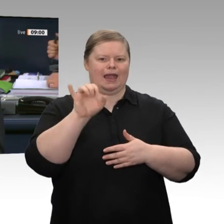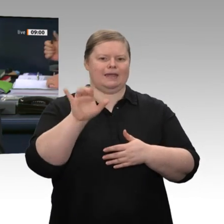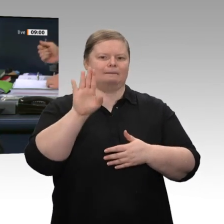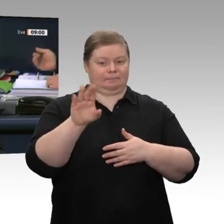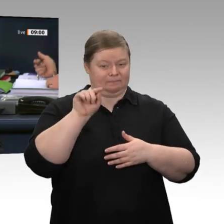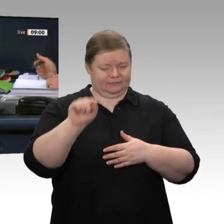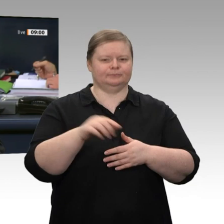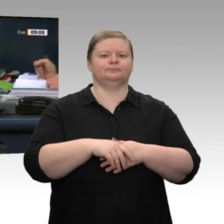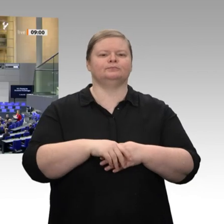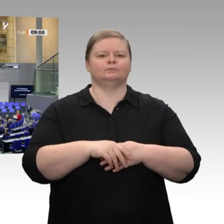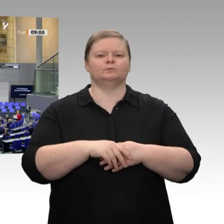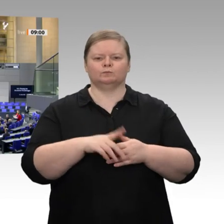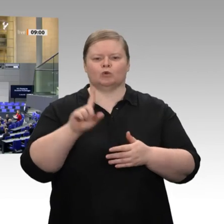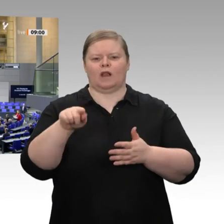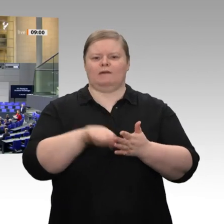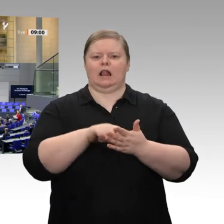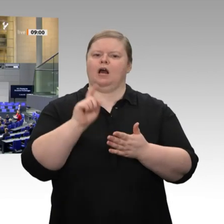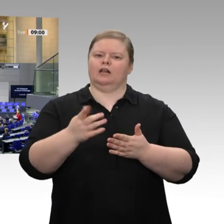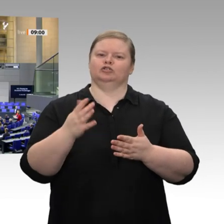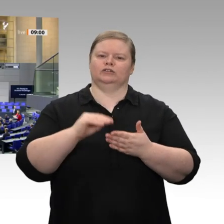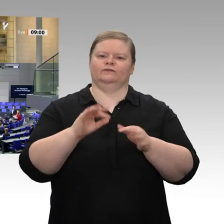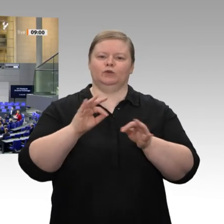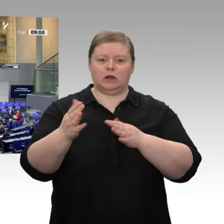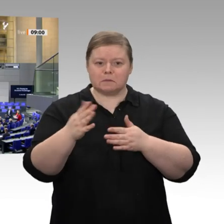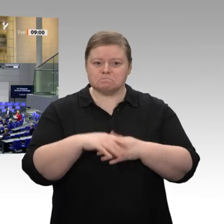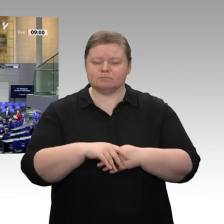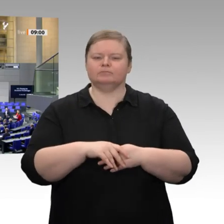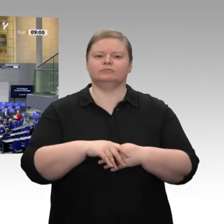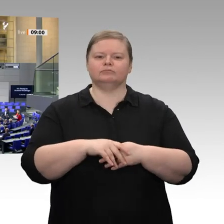Sind Sie damit einverstanden? - Das ist offenbar der Fall. Dann ist der